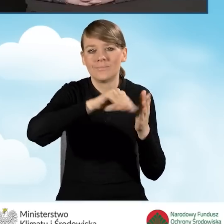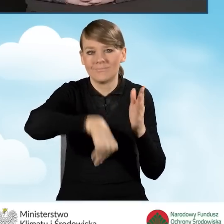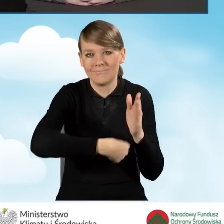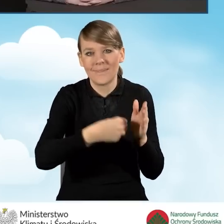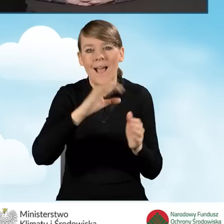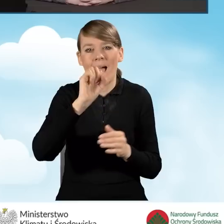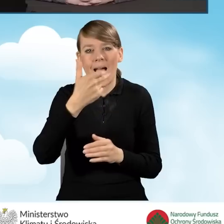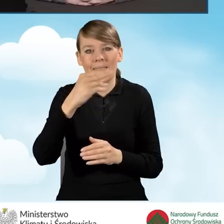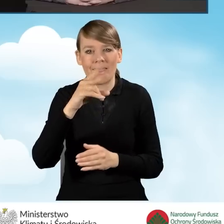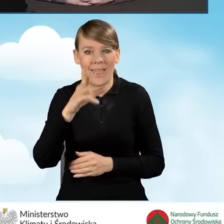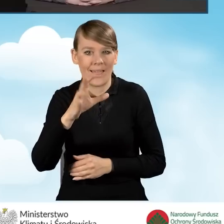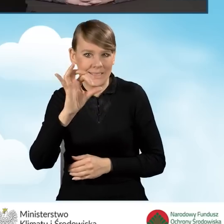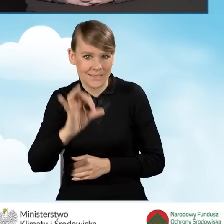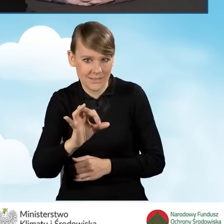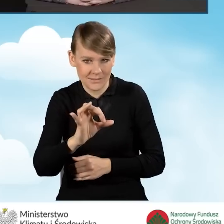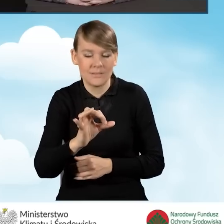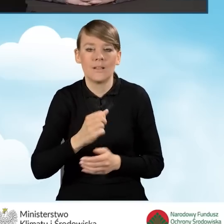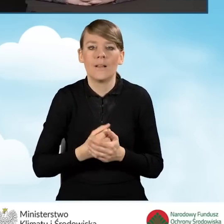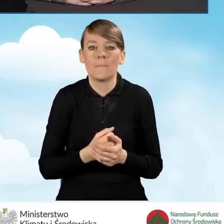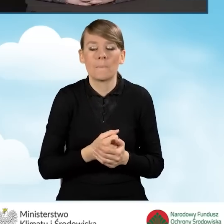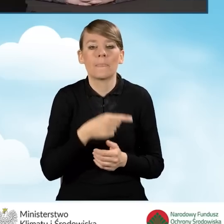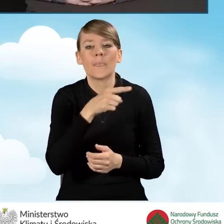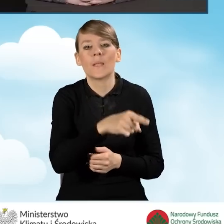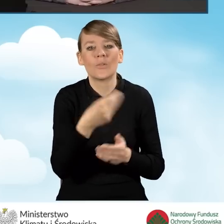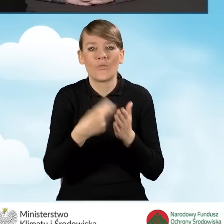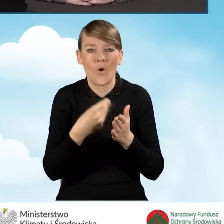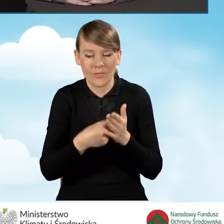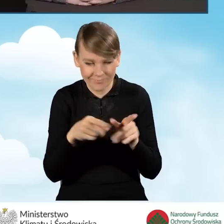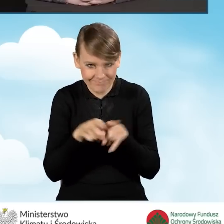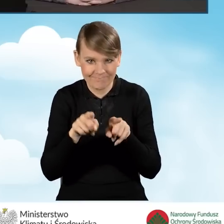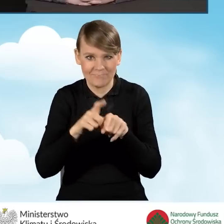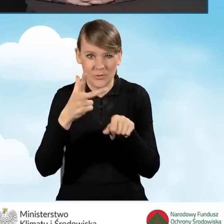Tutaj jeżeli chodzi o kwotę też to jest 35 tysięcy złotych,